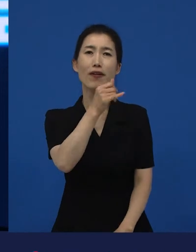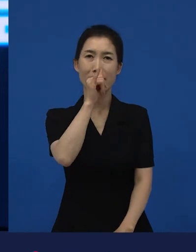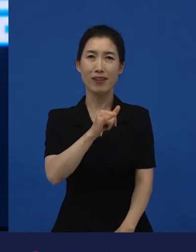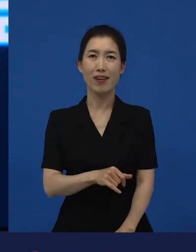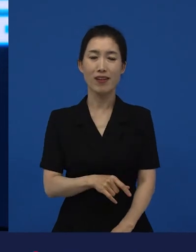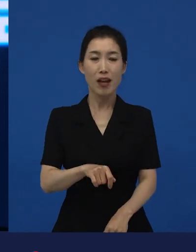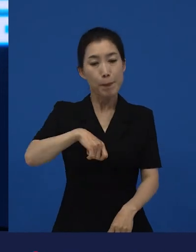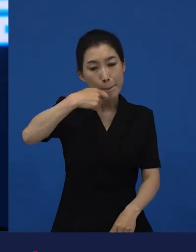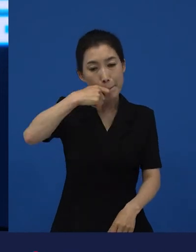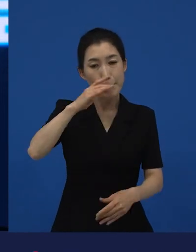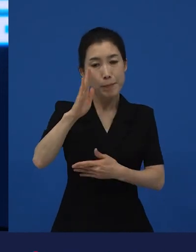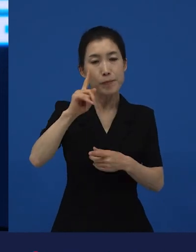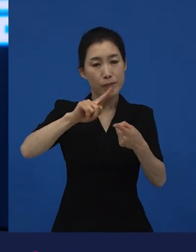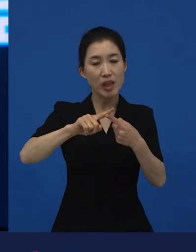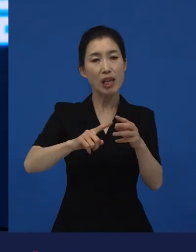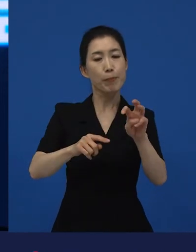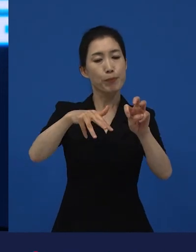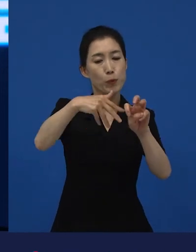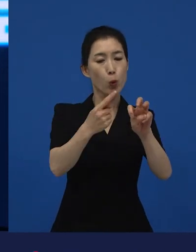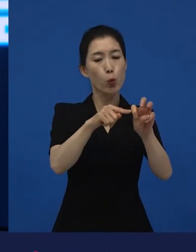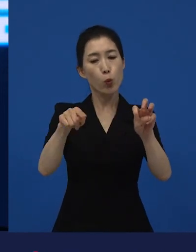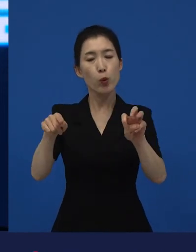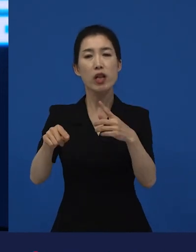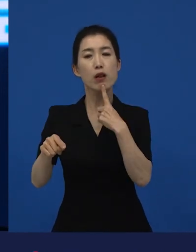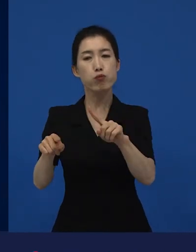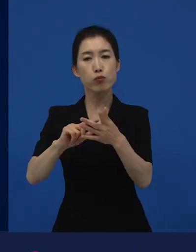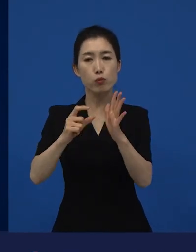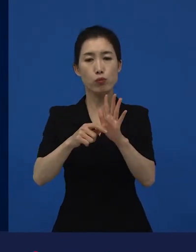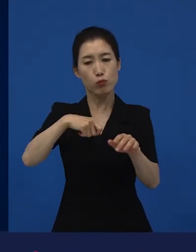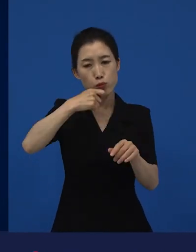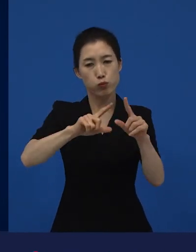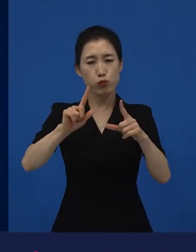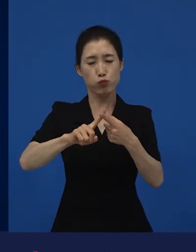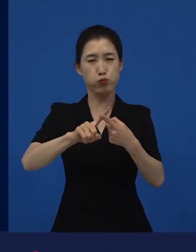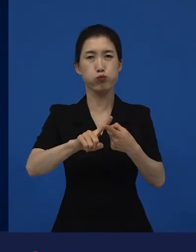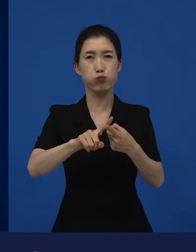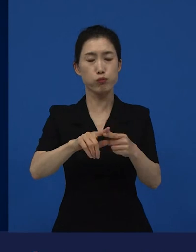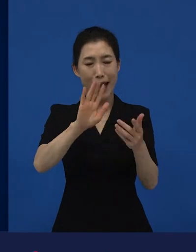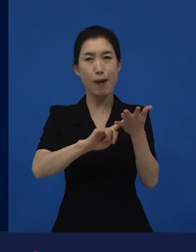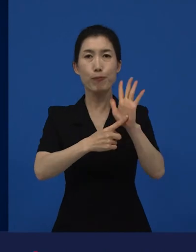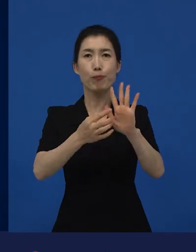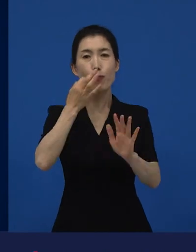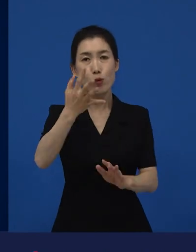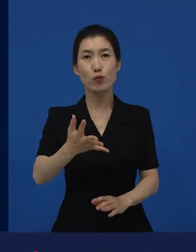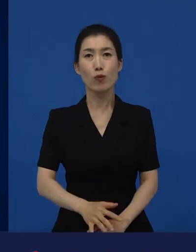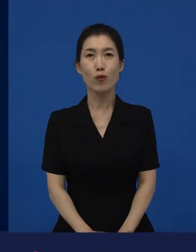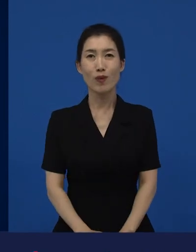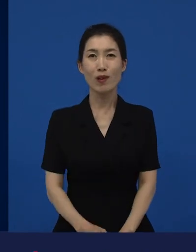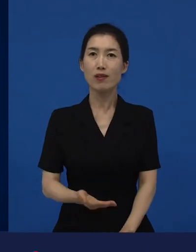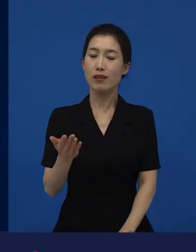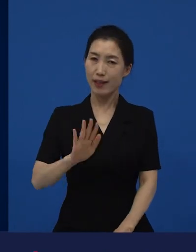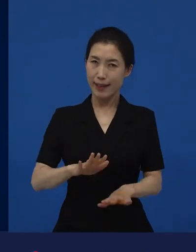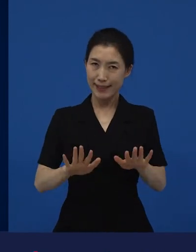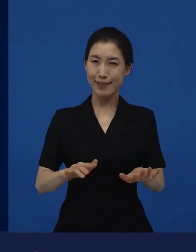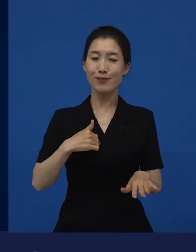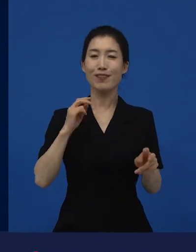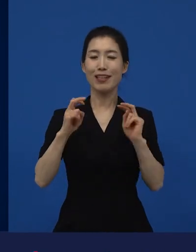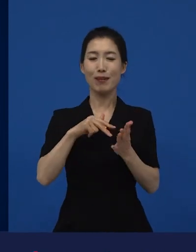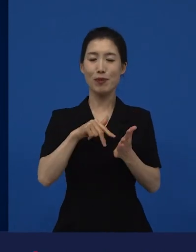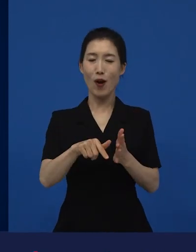한 삼십초에서 1분을 그냥 거의 다 보여주는 영화인데 결국은 이 영화는 현재 저희로서는 스테디셀러가 됐는데